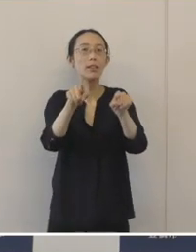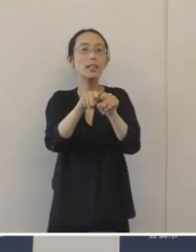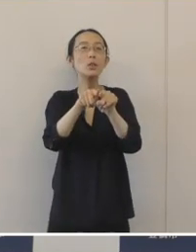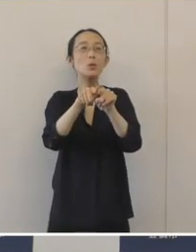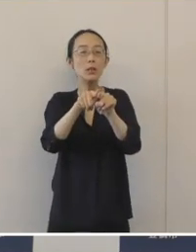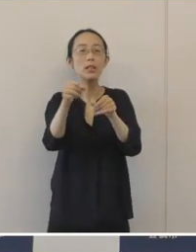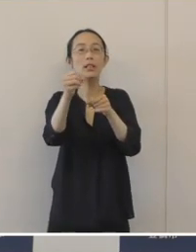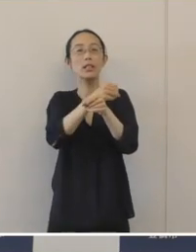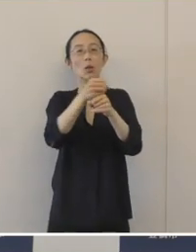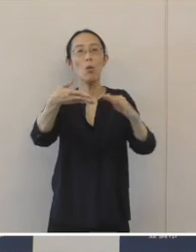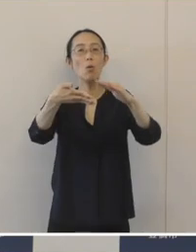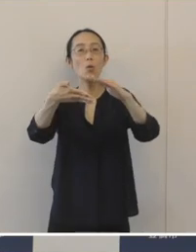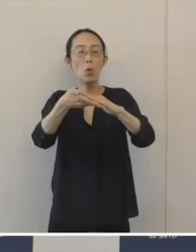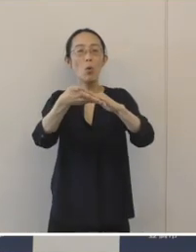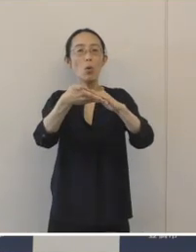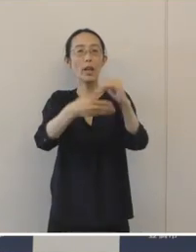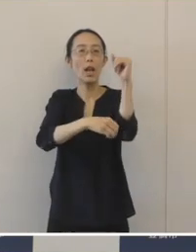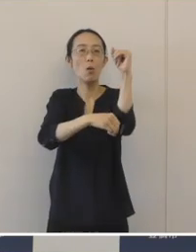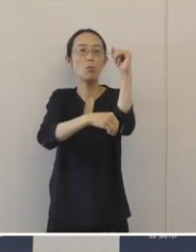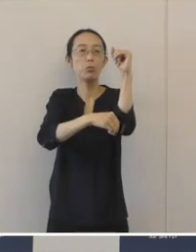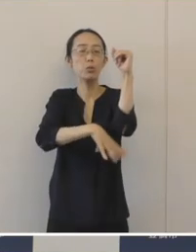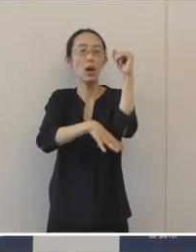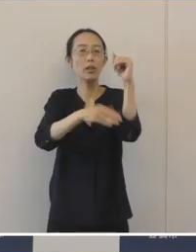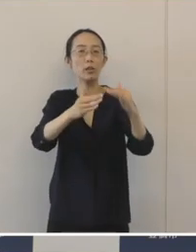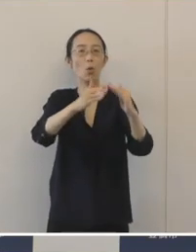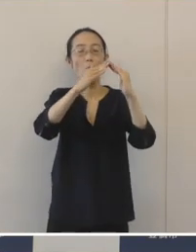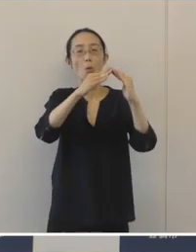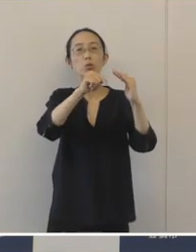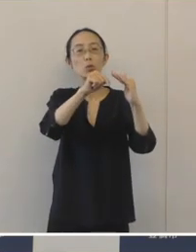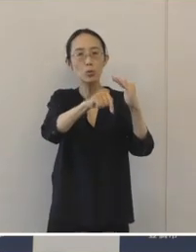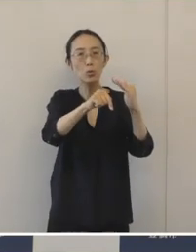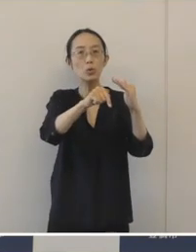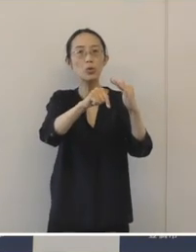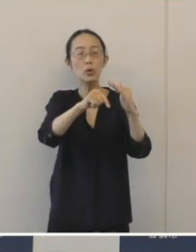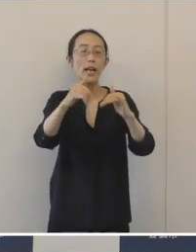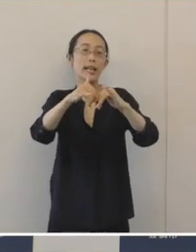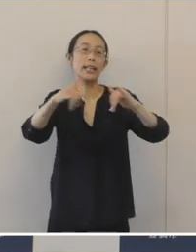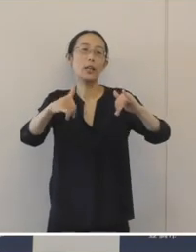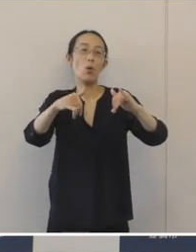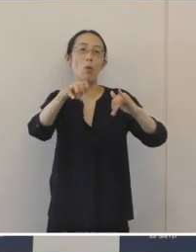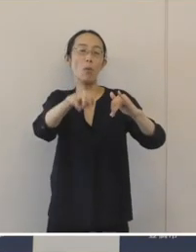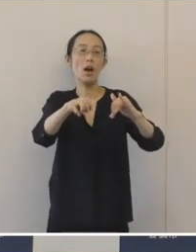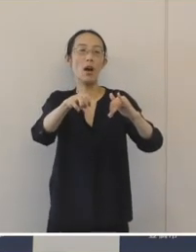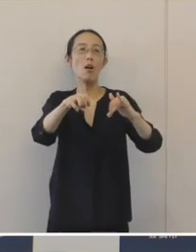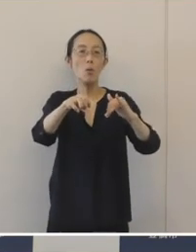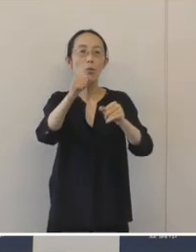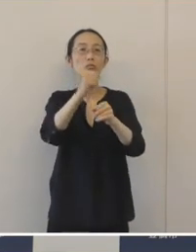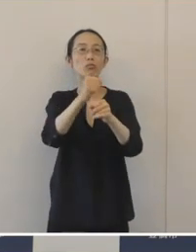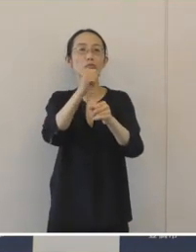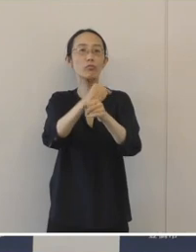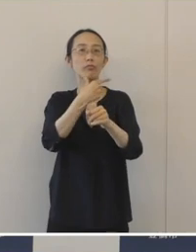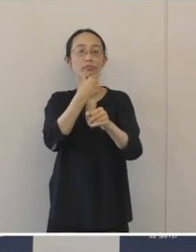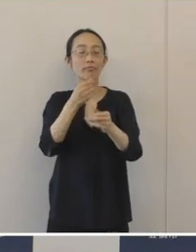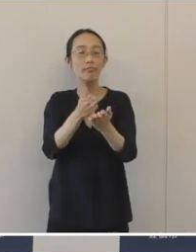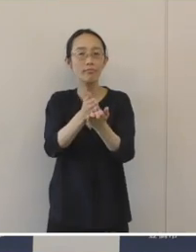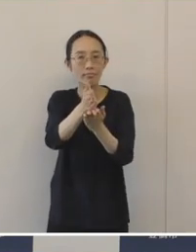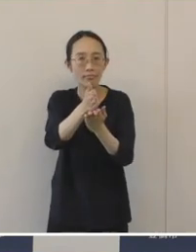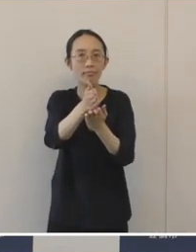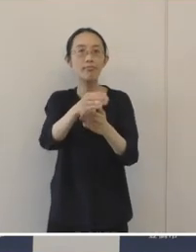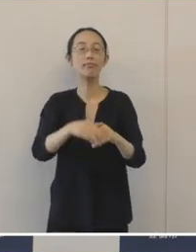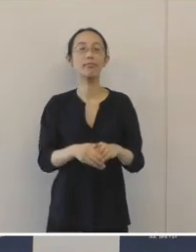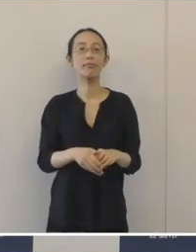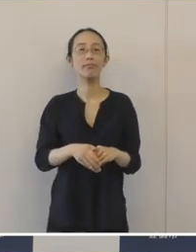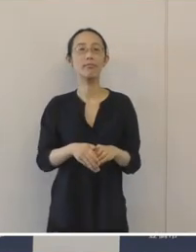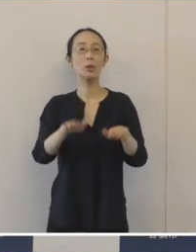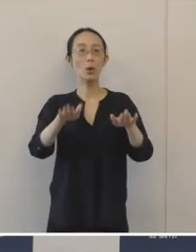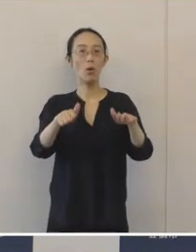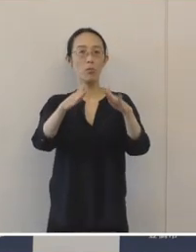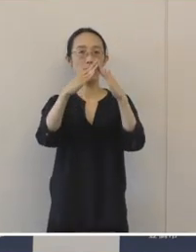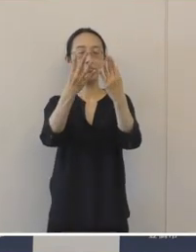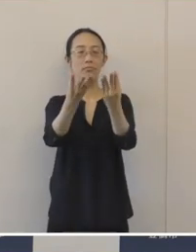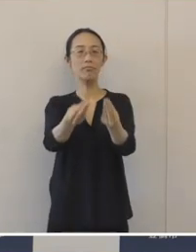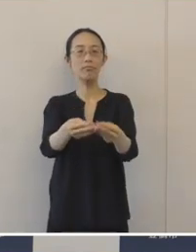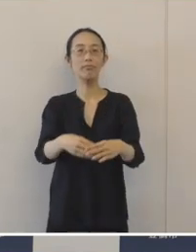事業承継プラットホーム「とよはし事業承継ひろば」というものを本日発足いたします。